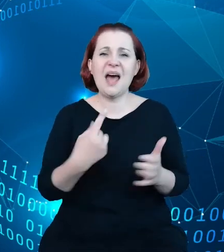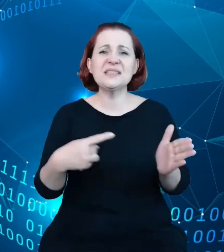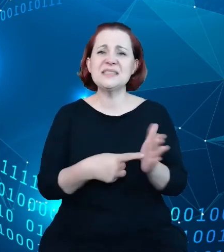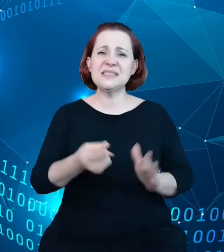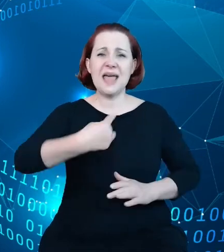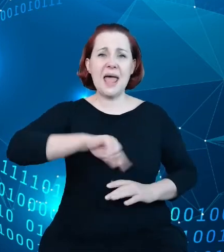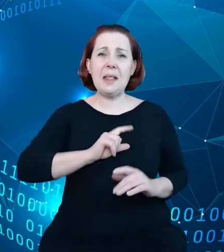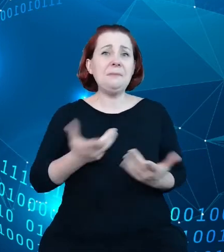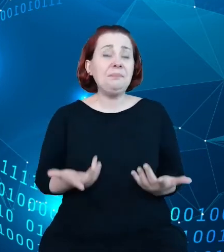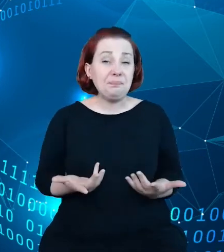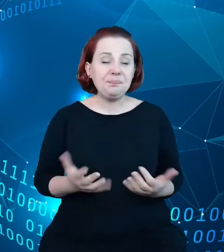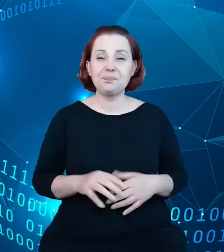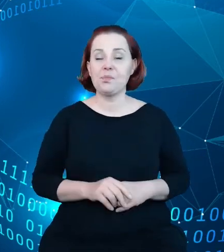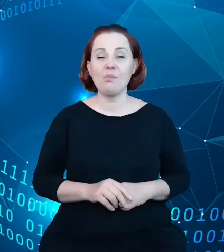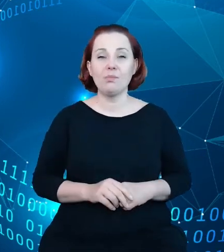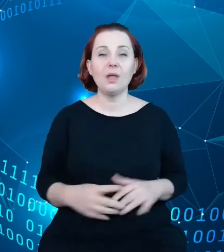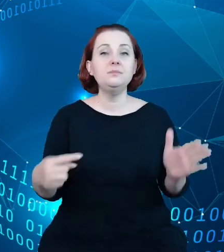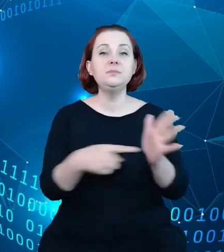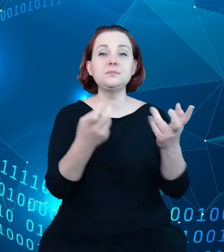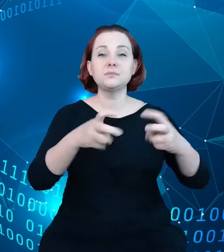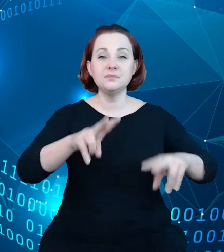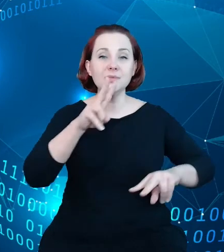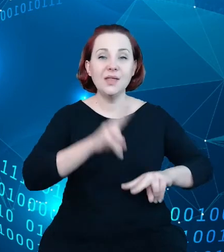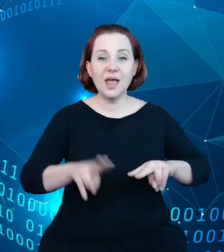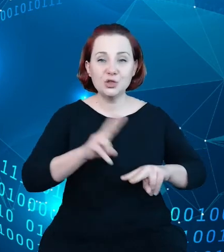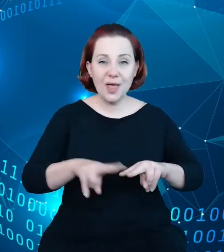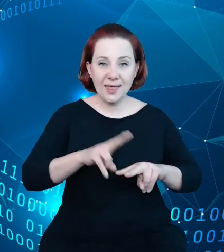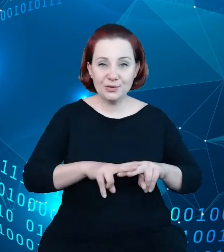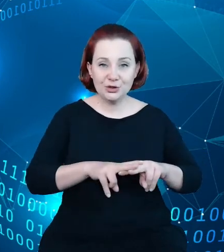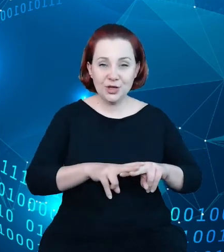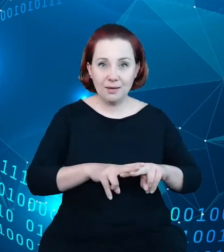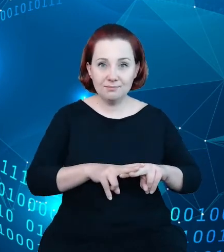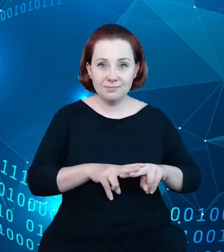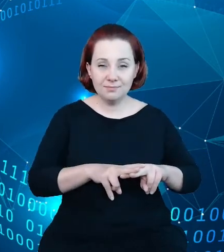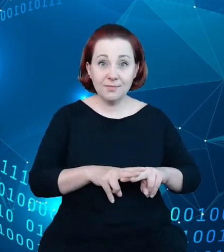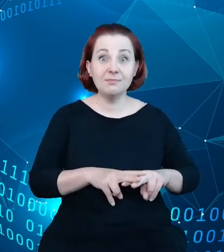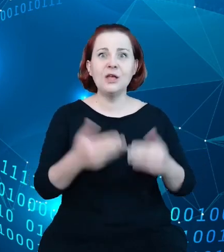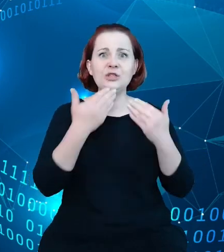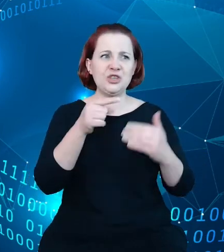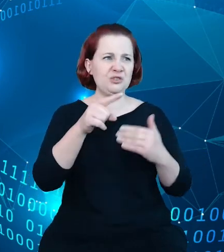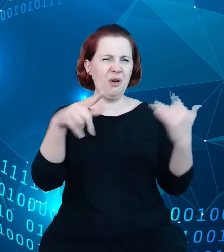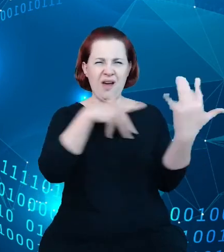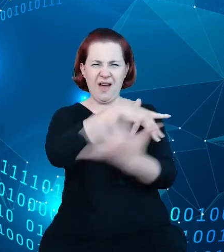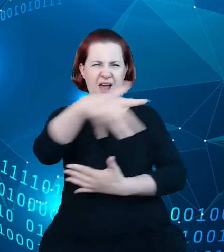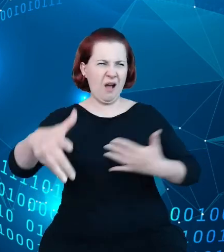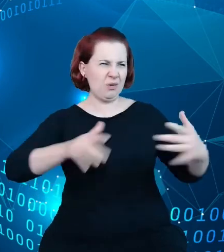stworzenie narzędzia, które z tego chaosu, gąszczu informacji o